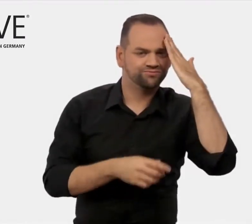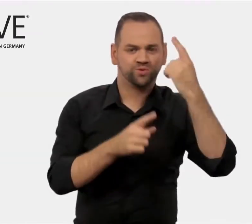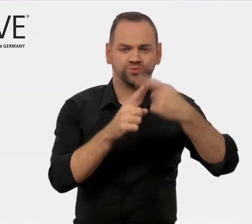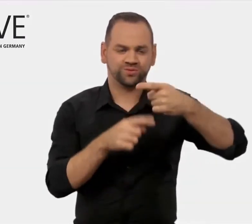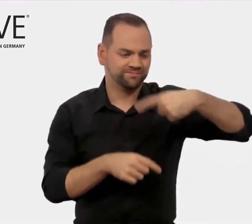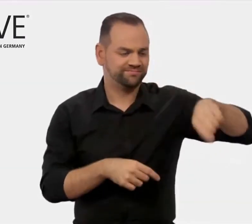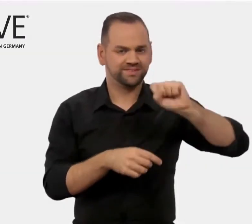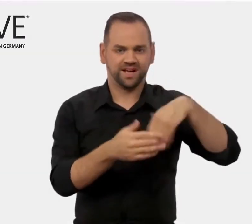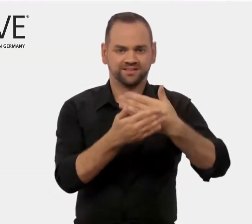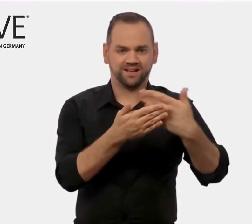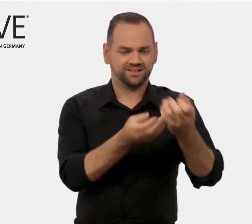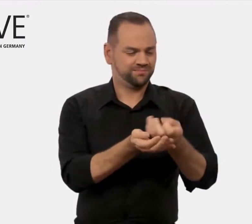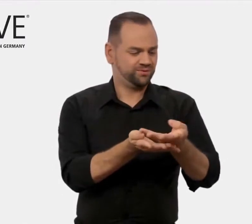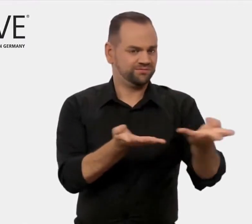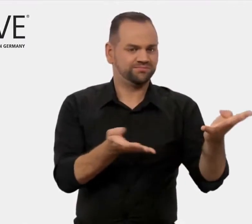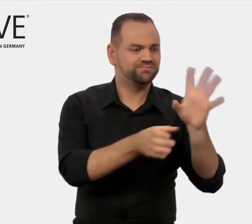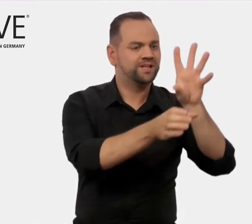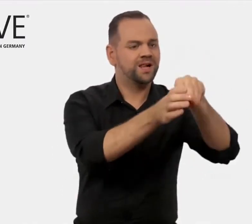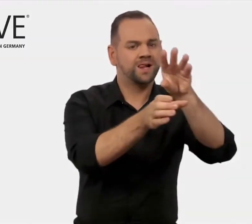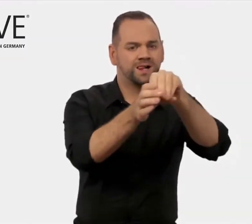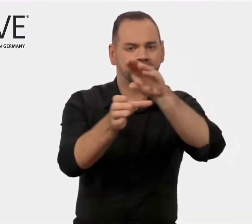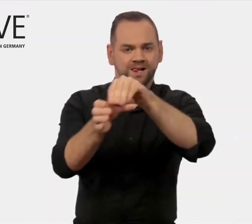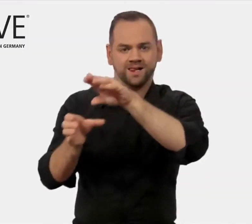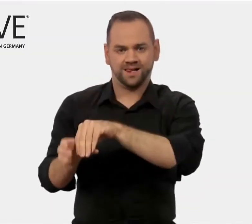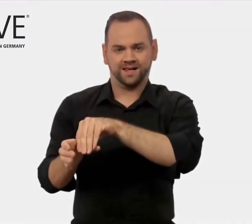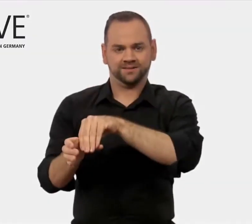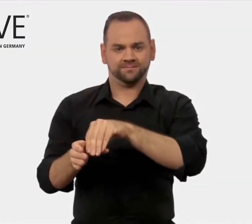im Ausland präsentieren und positionieren können.